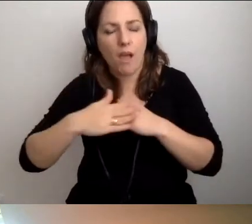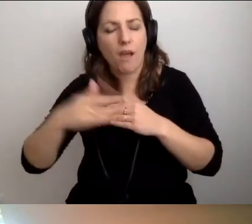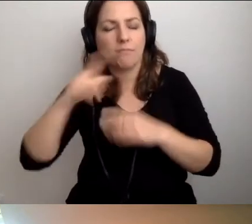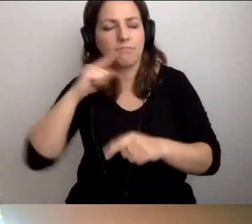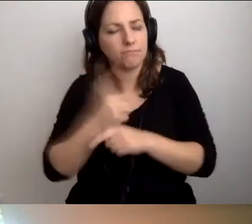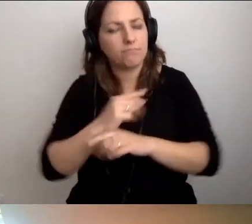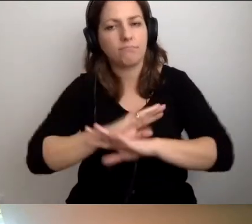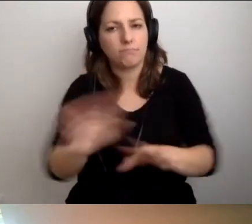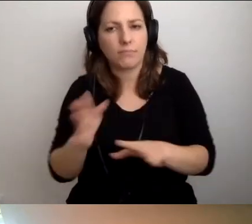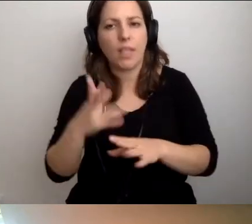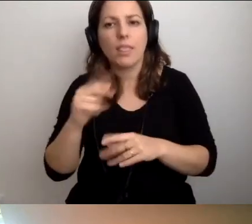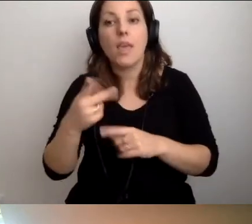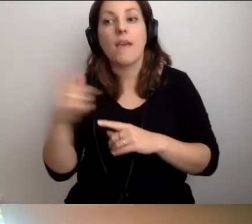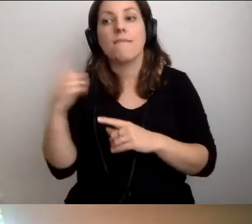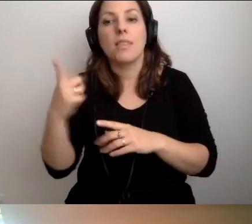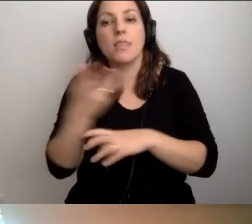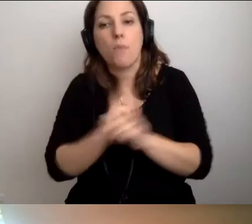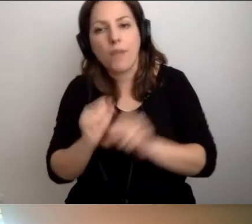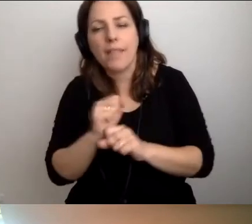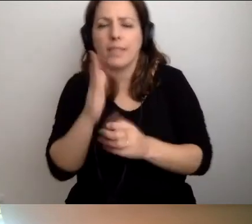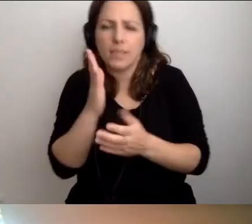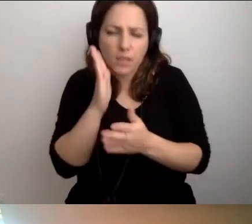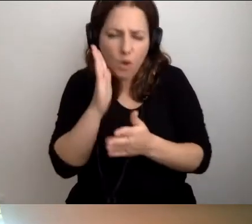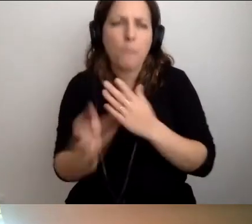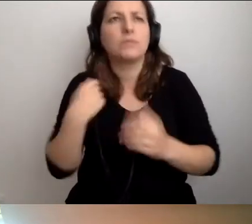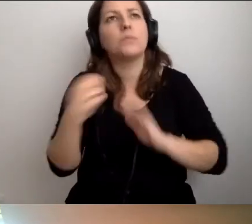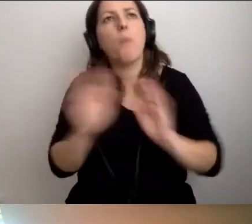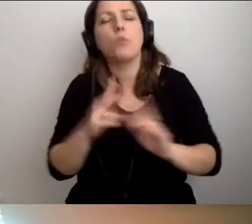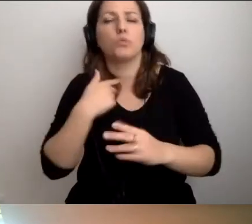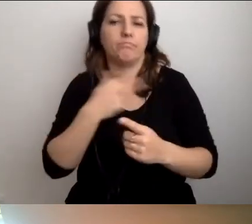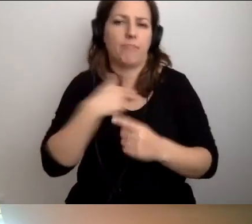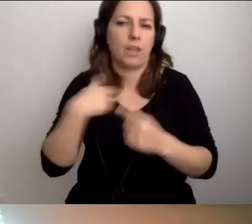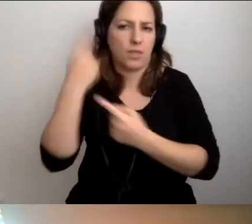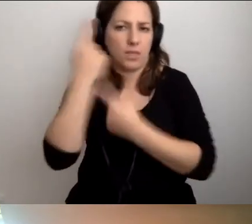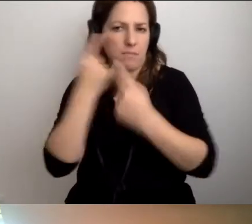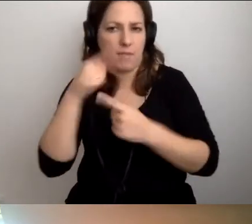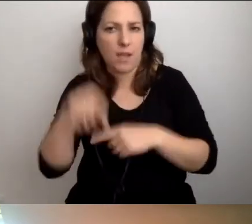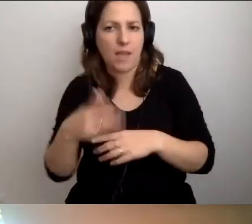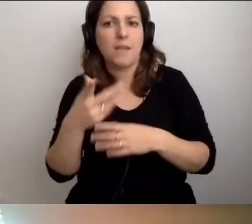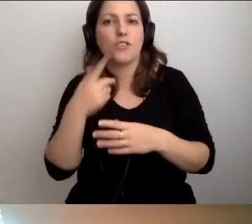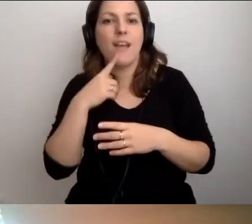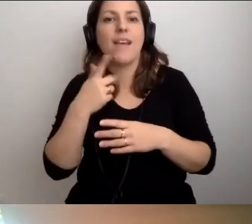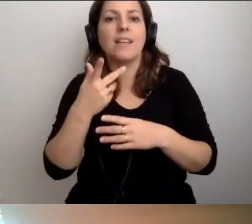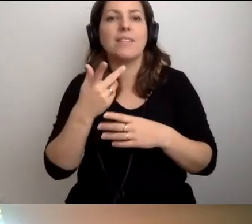Nie z uwagi na naszą niepełnosprawność - moją niepełnosprawność, żona jest pełnosprawna -